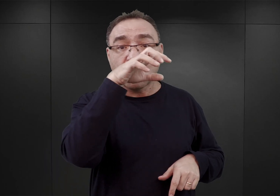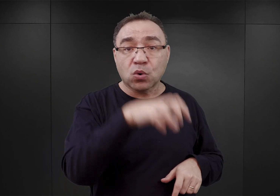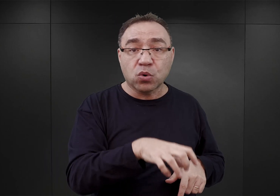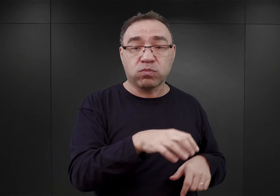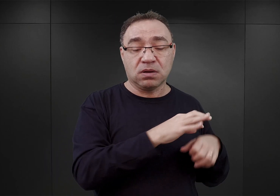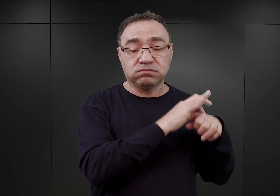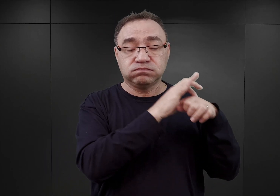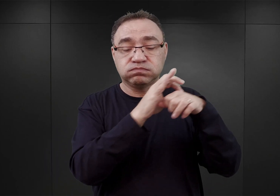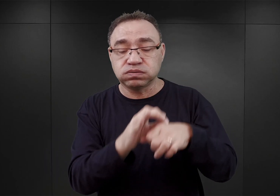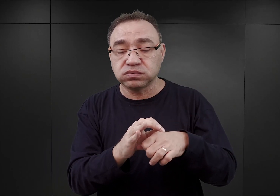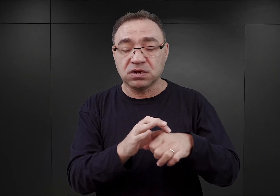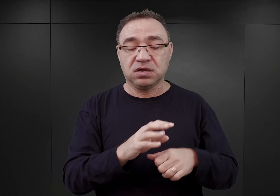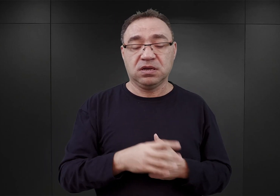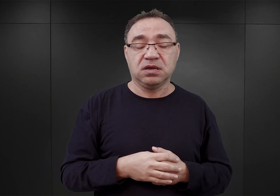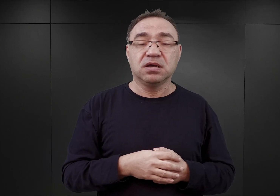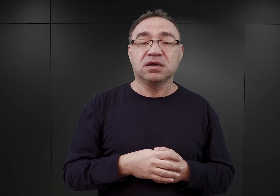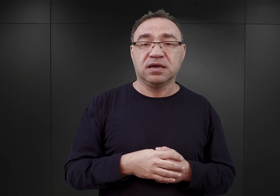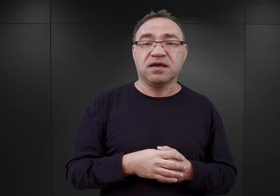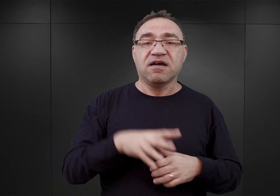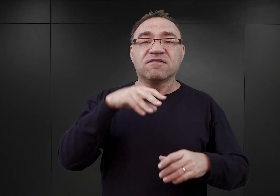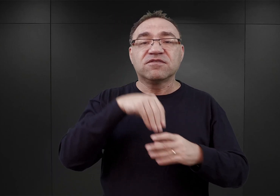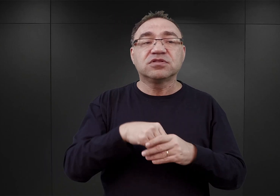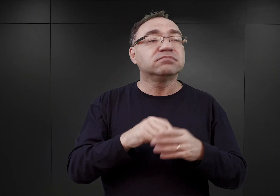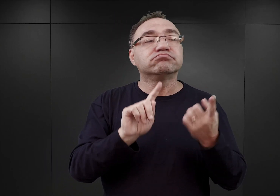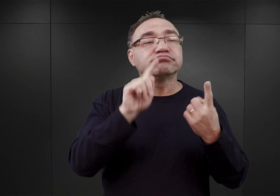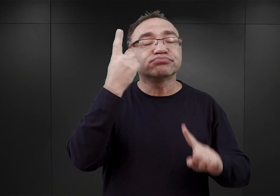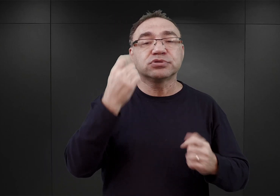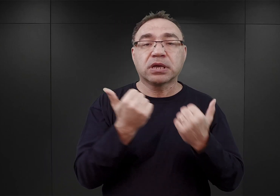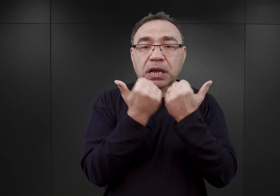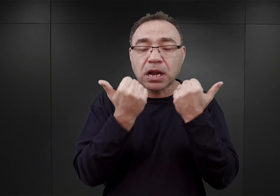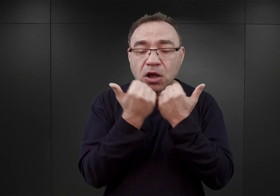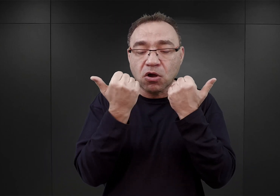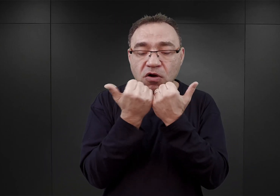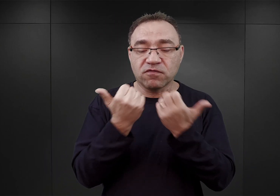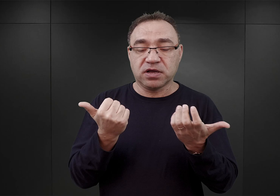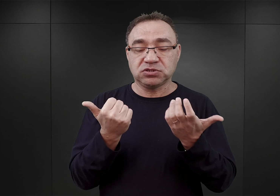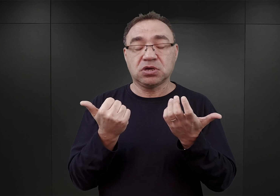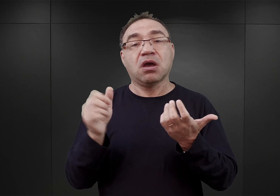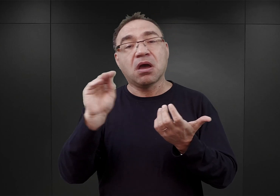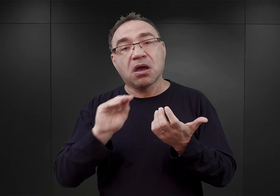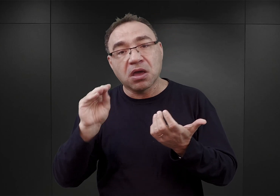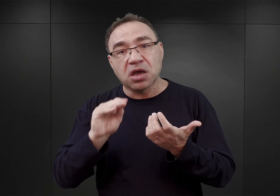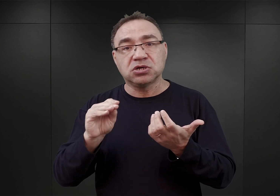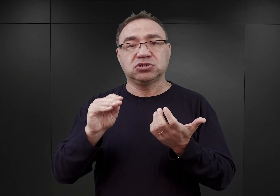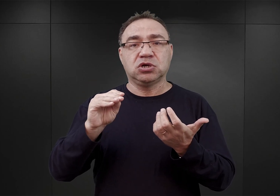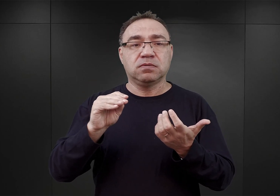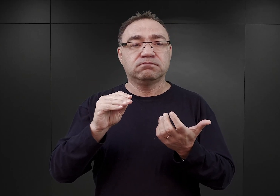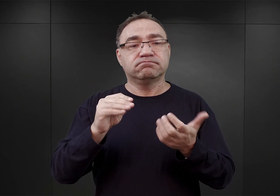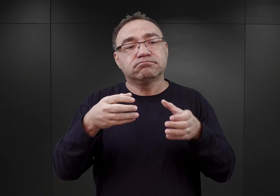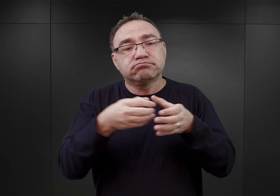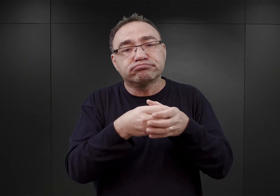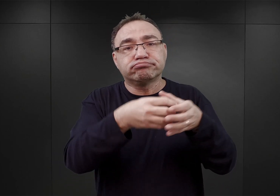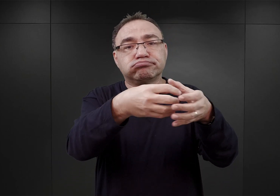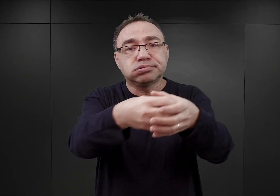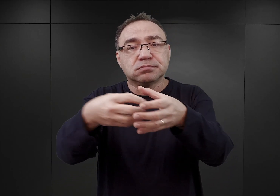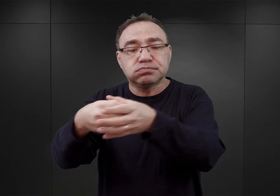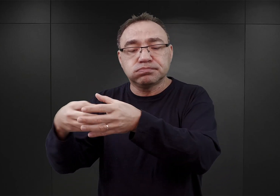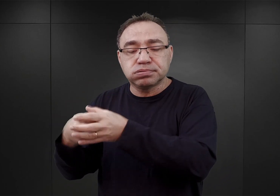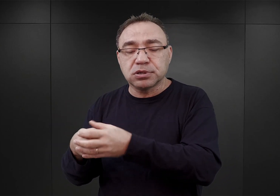w którym znalazło się wielu więźniów pochodzących z Krakowa, aż wreszcie zaczęły do Auschwitz trafiać pierwsze nieduże początkowo transporty ze Śląska.